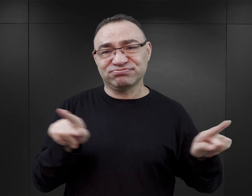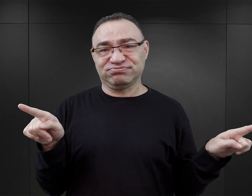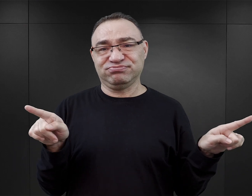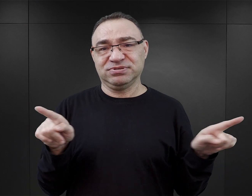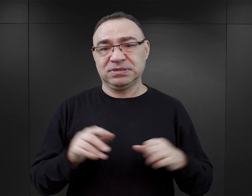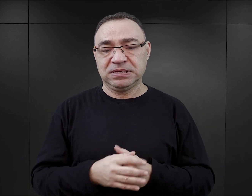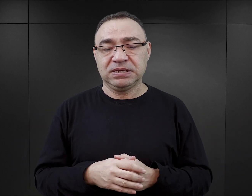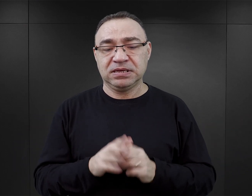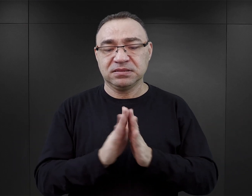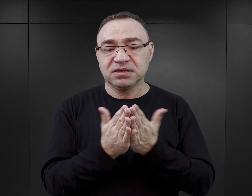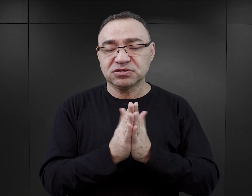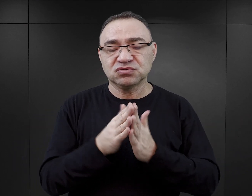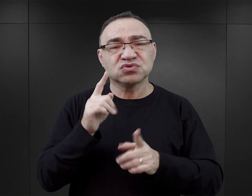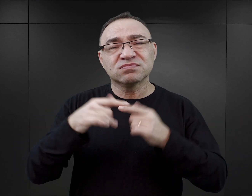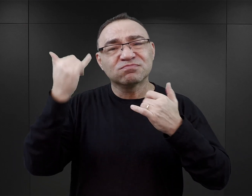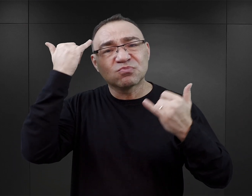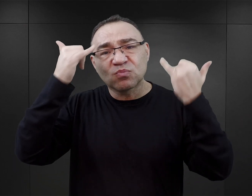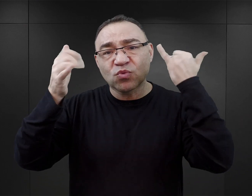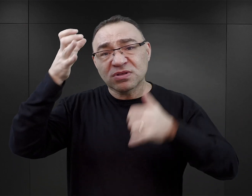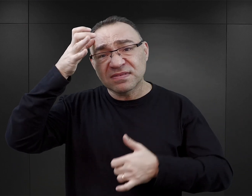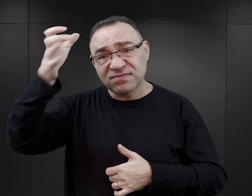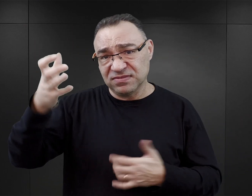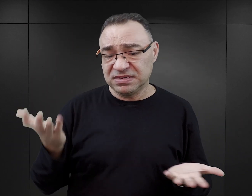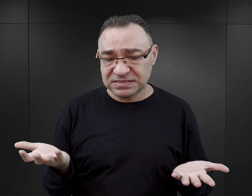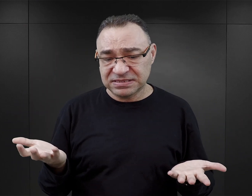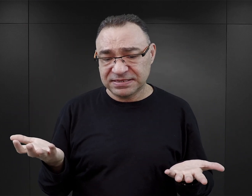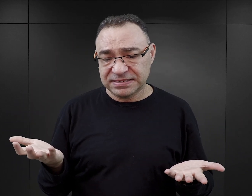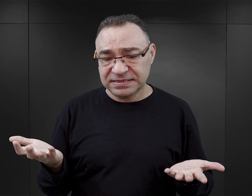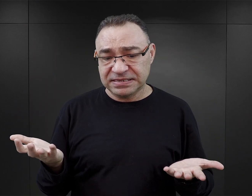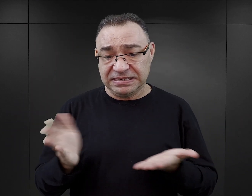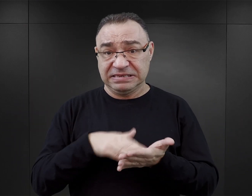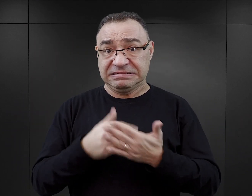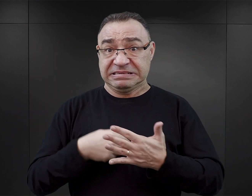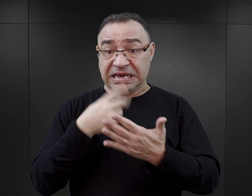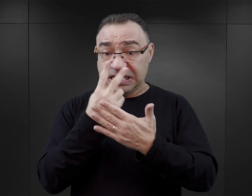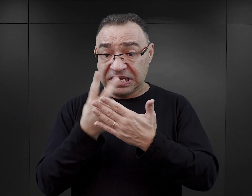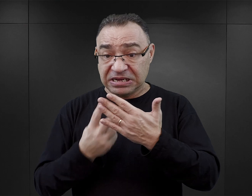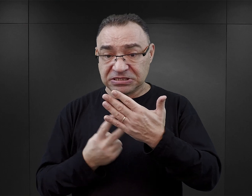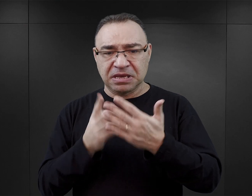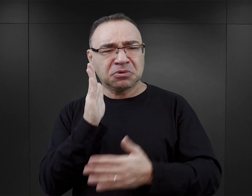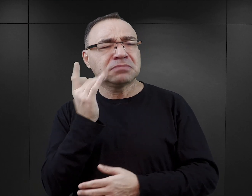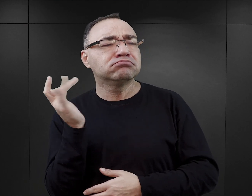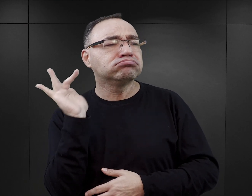Te książki wprowadzają błędną wiedzę i dla takiego czytelnika późniejsze przybycie do Muzeum,